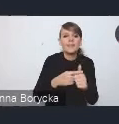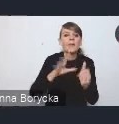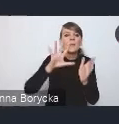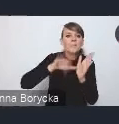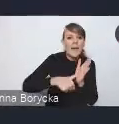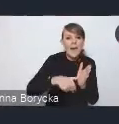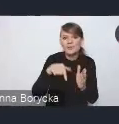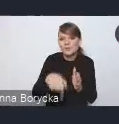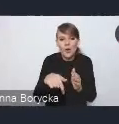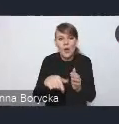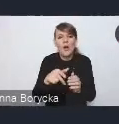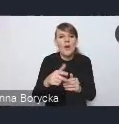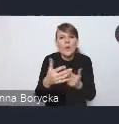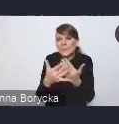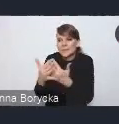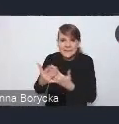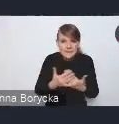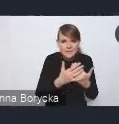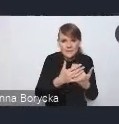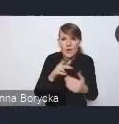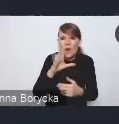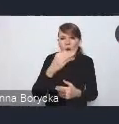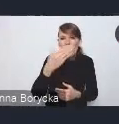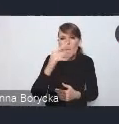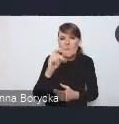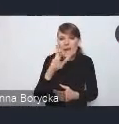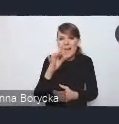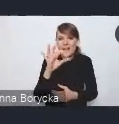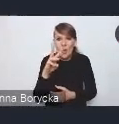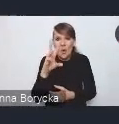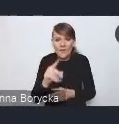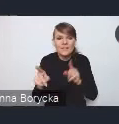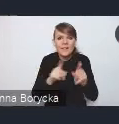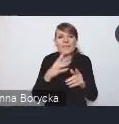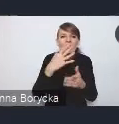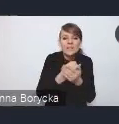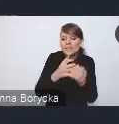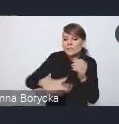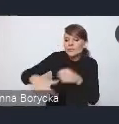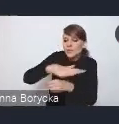czyli wykorzystujące swoje zasoby przestrzenne, gospodarcze i społeczne.